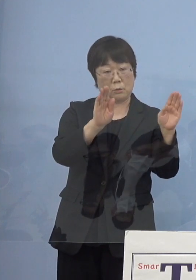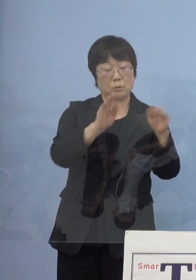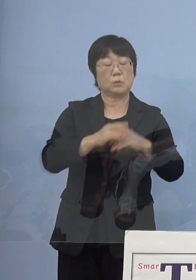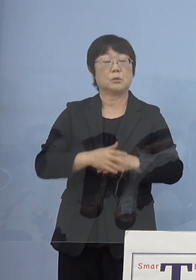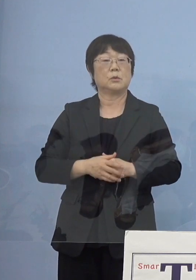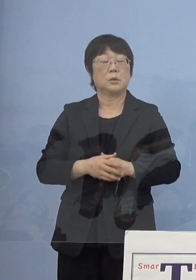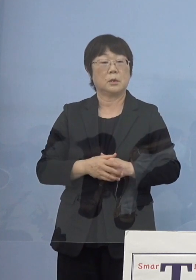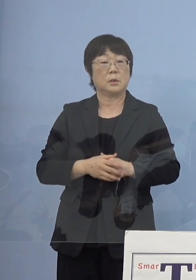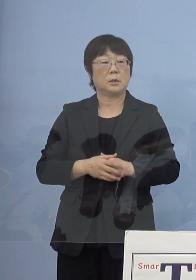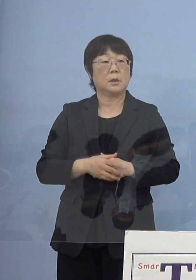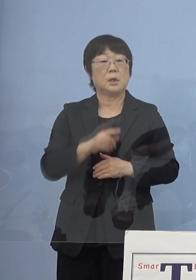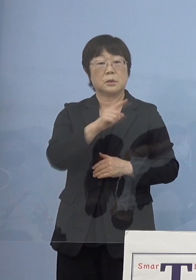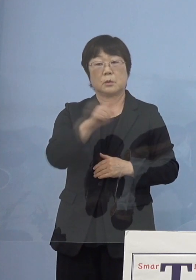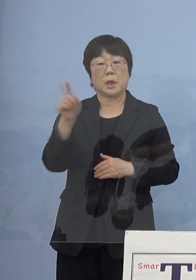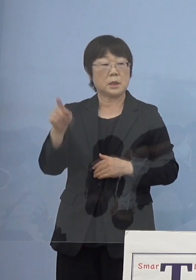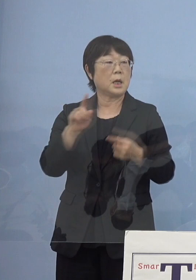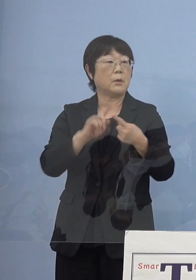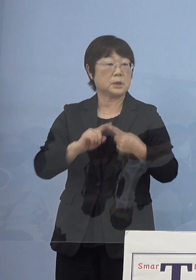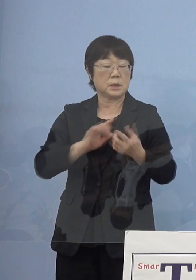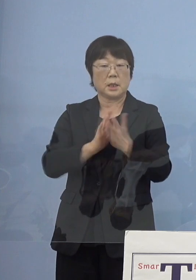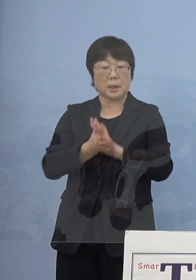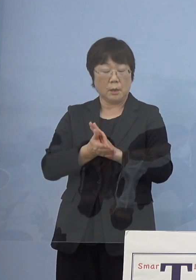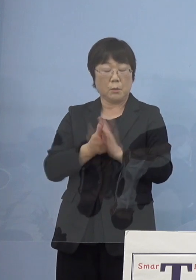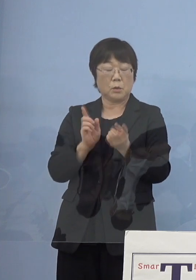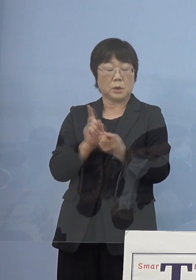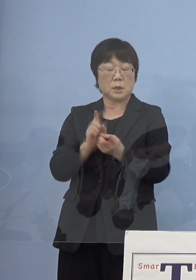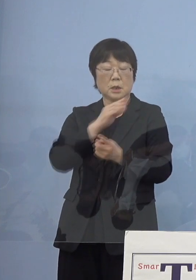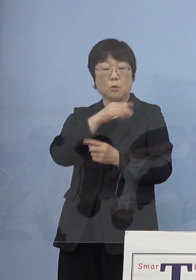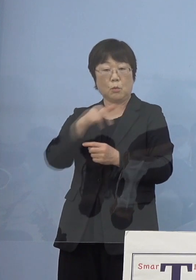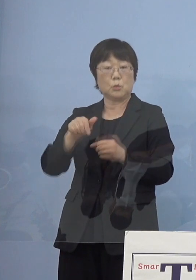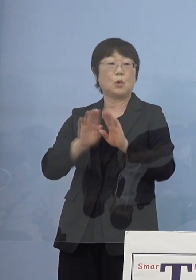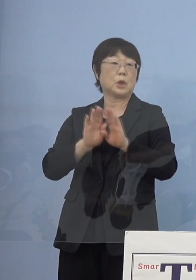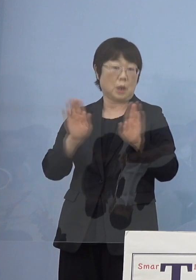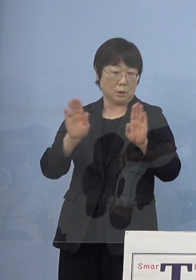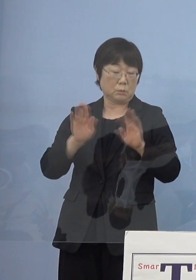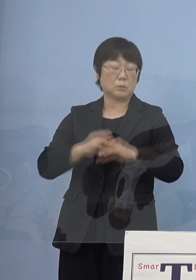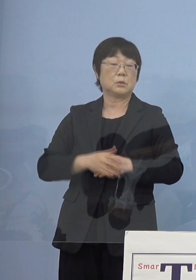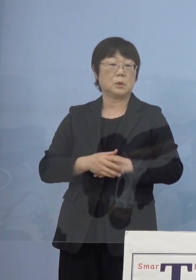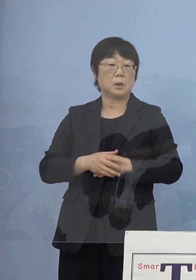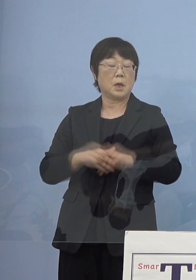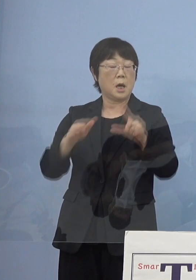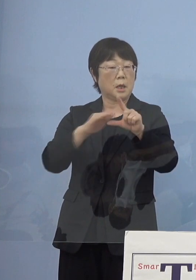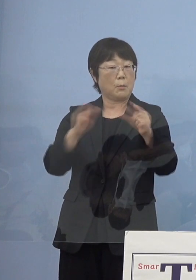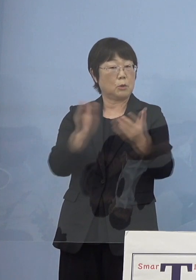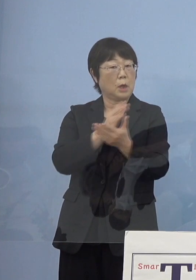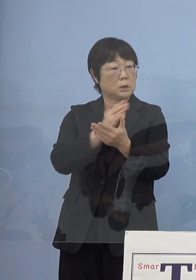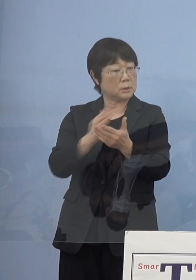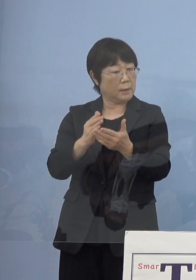当然それに合わせて 県も対策本部を開いてレベル判断に